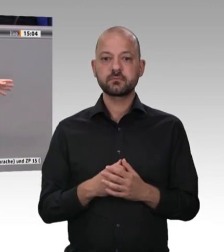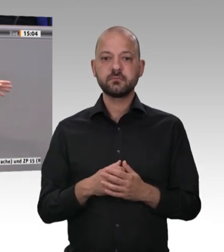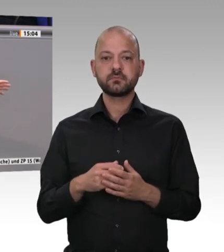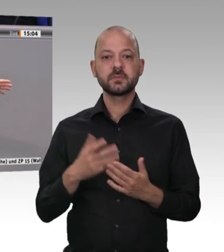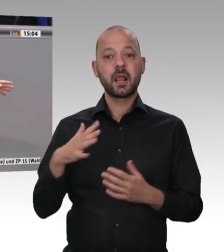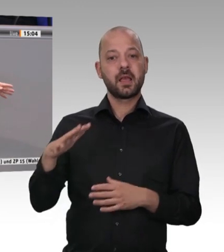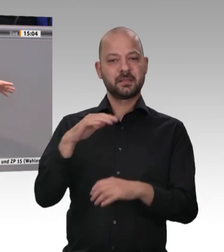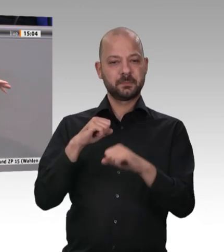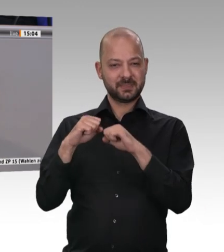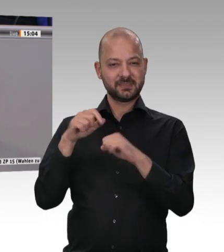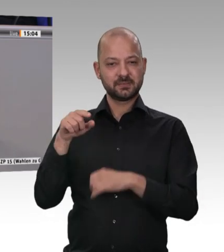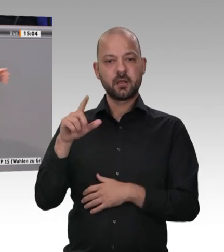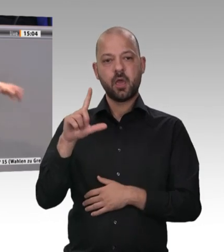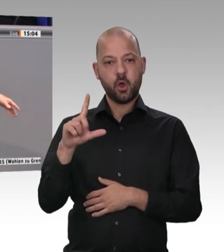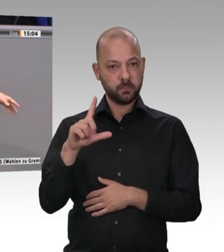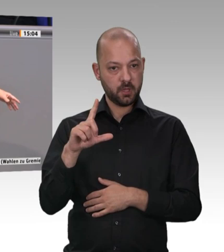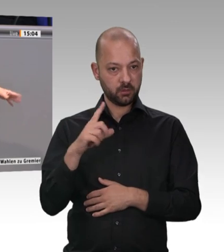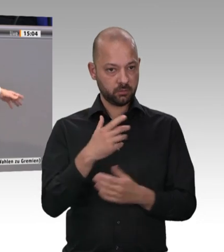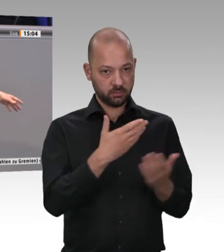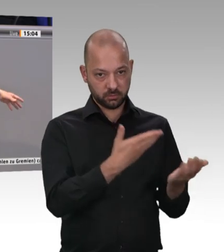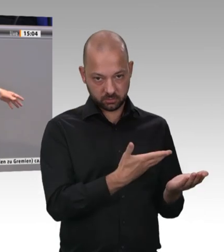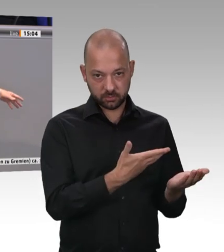das ist schon in Ordnung. Es ist aber auch festzustellen, dass das Strafmaß nicht